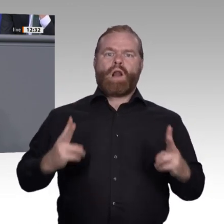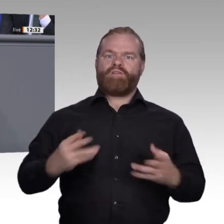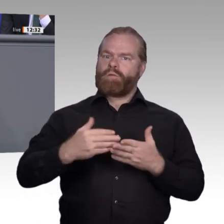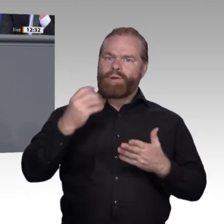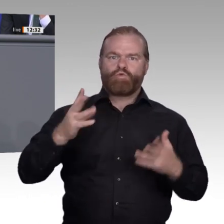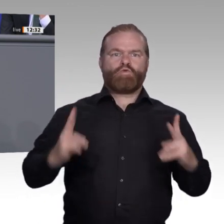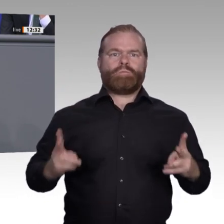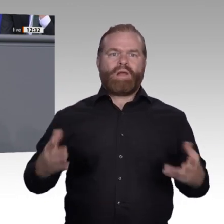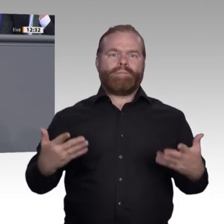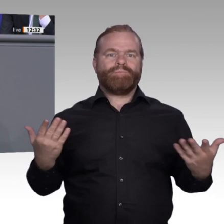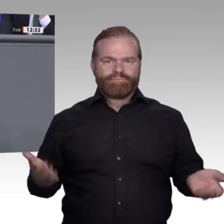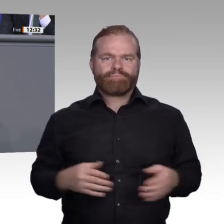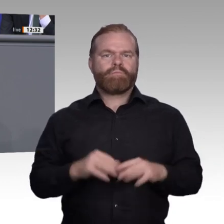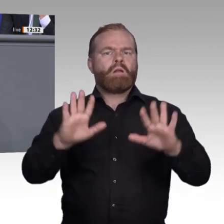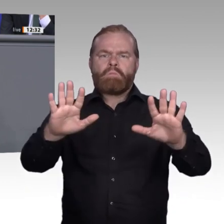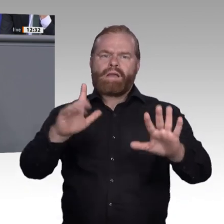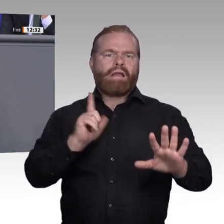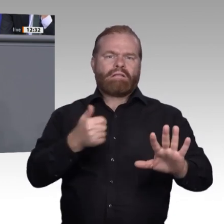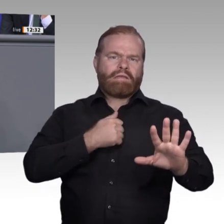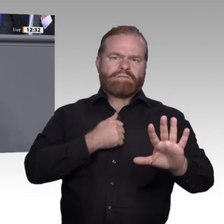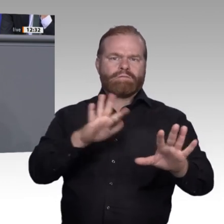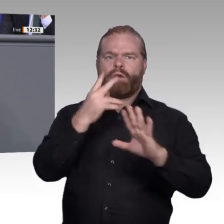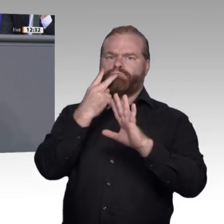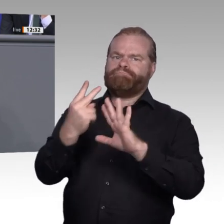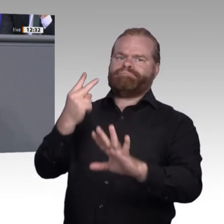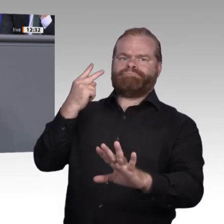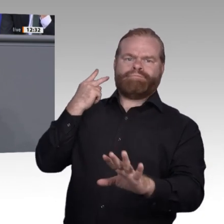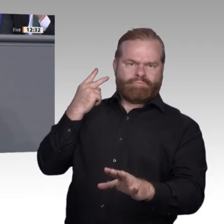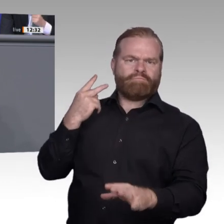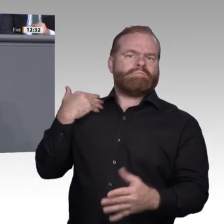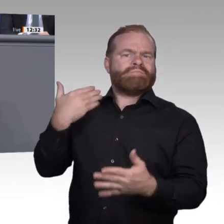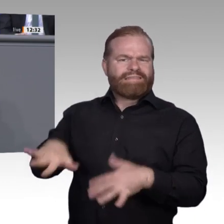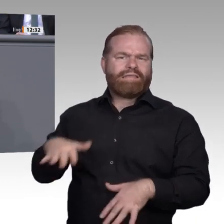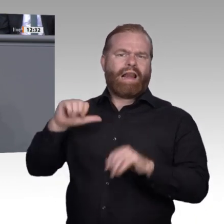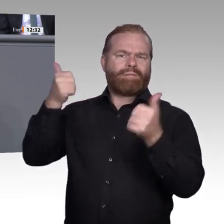fällt der Qualifizierung von Ausbildern eine besondere Rolle zu, gerade für kleinere